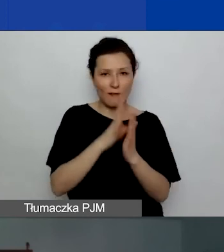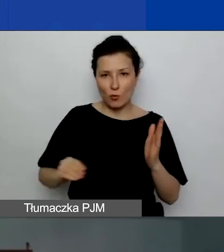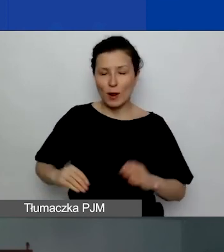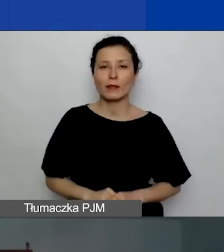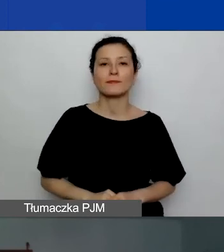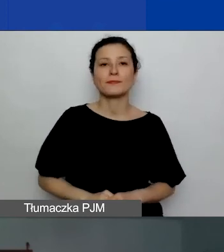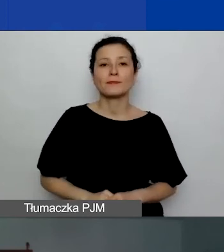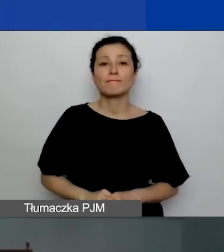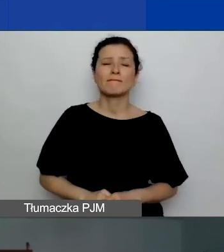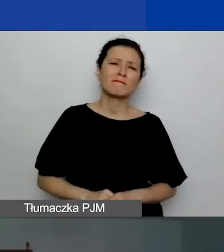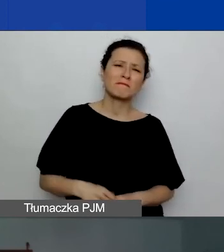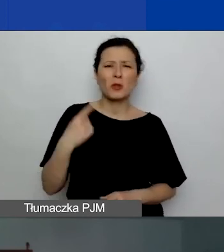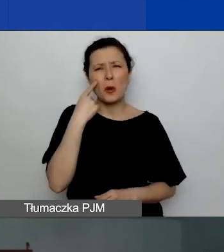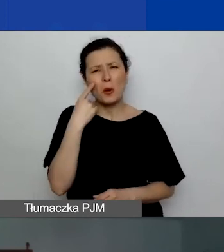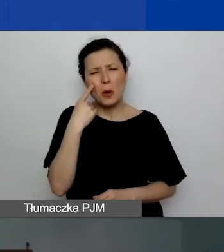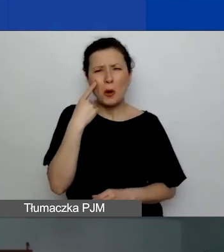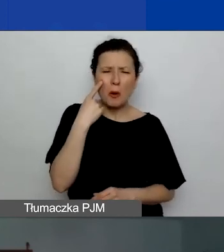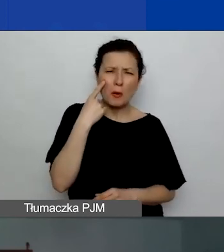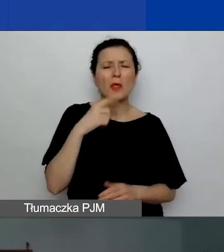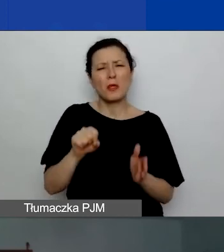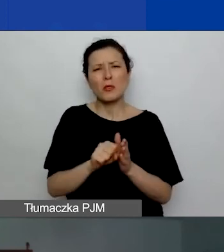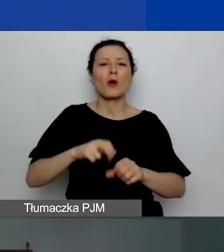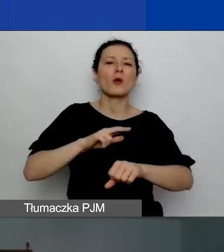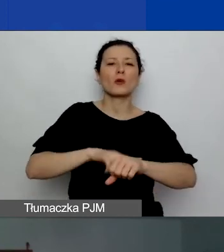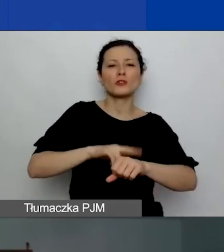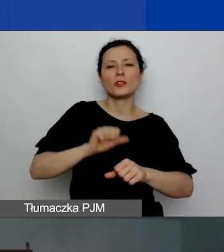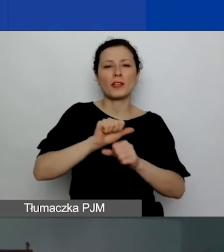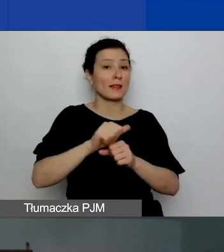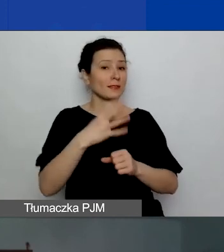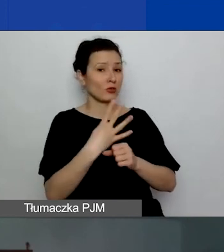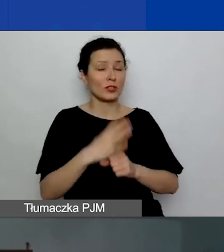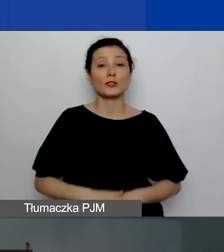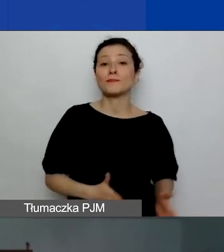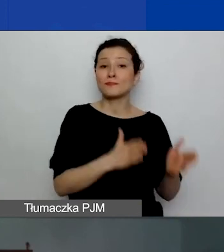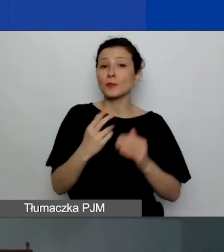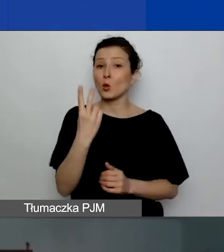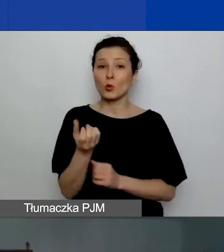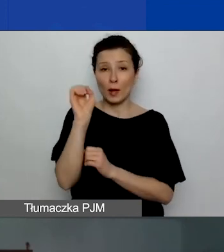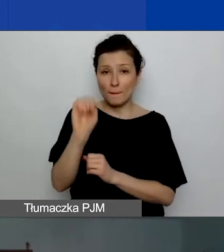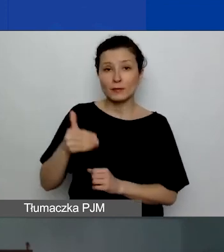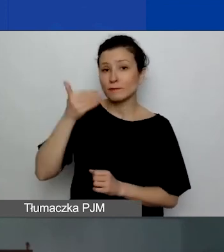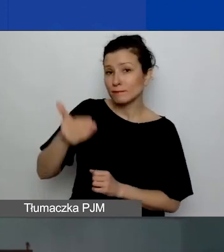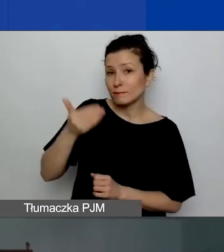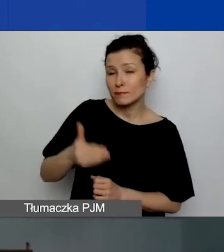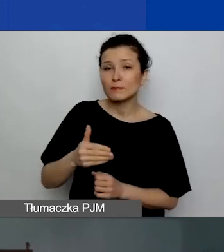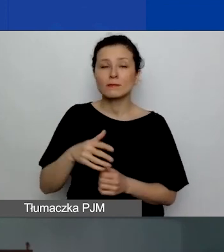Potrwa mniej więcej do godziny 11.40. Druga prezentacja poświęcona partnerstwom projektowym